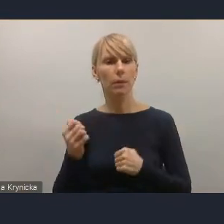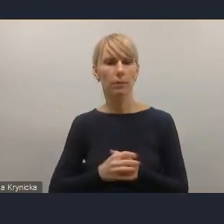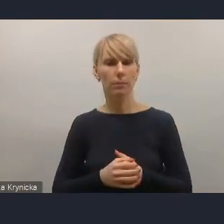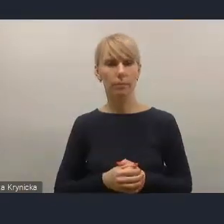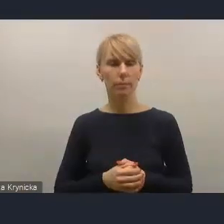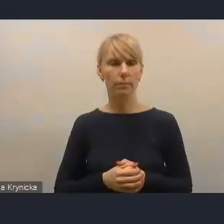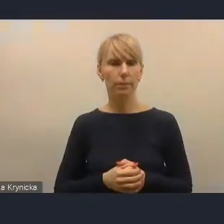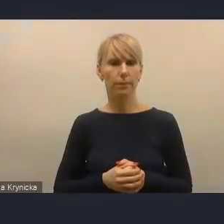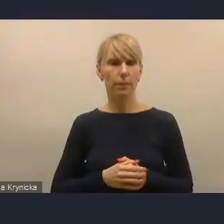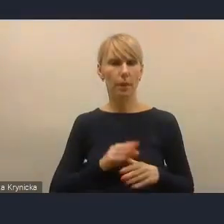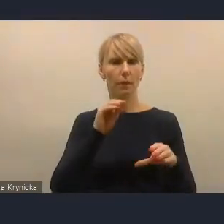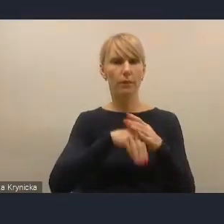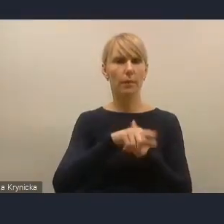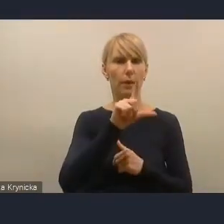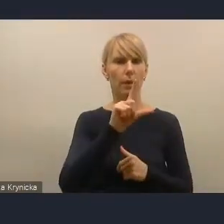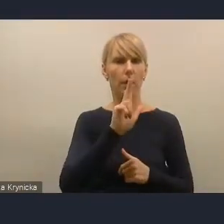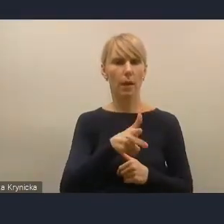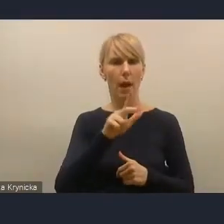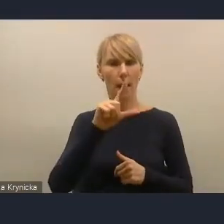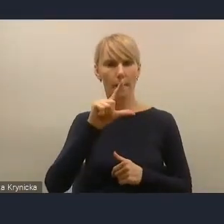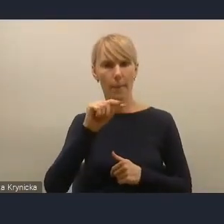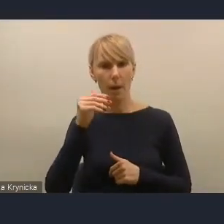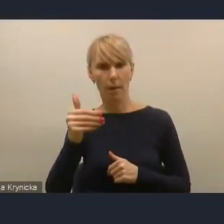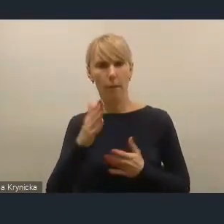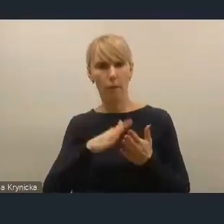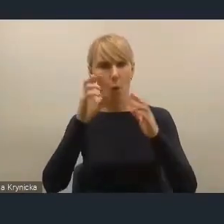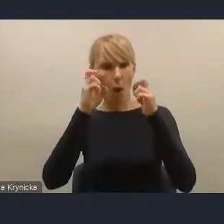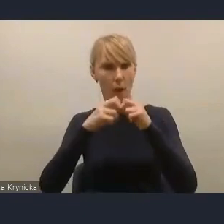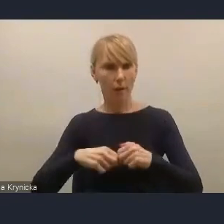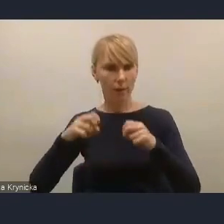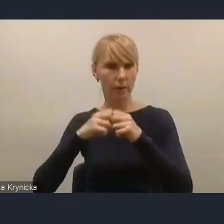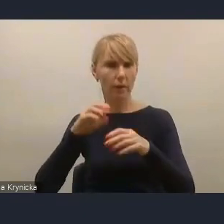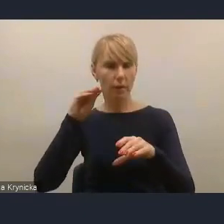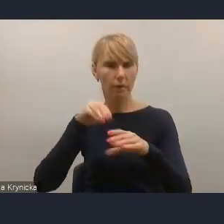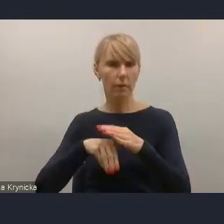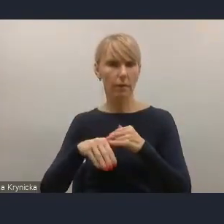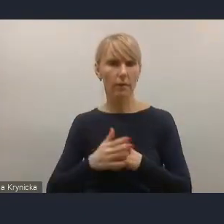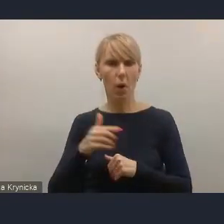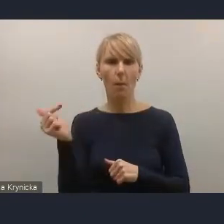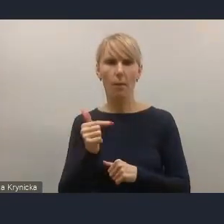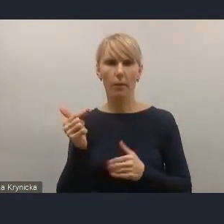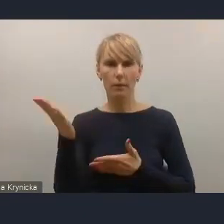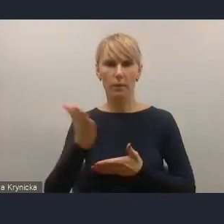że w KPM-ie proponujemy analizę możliwości wprowadzenia obowiązkowych stref czystego transportu,